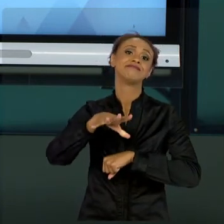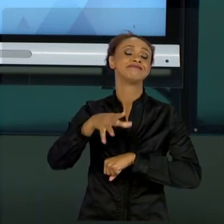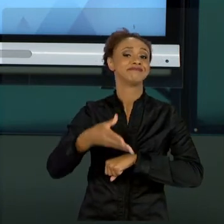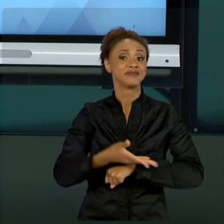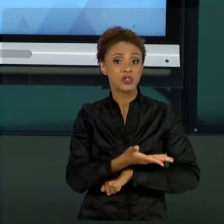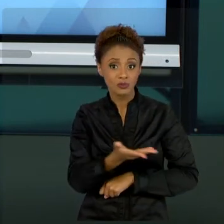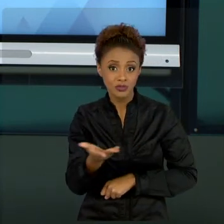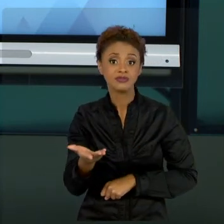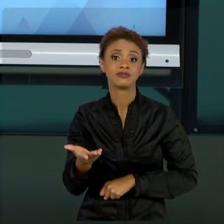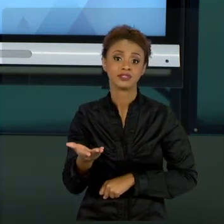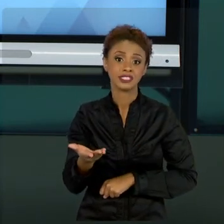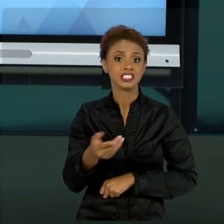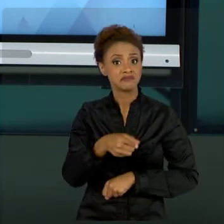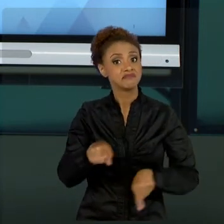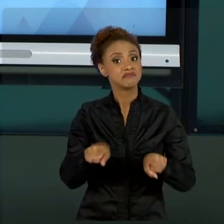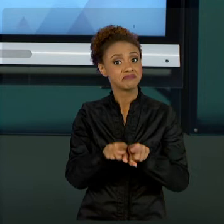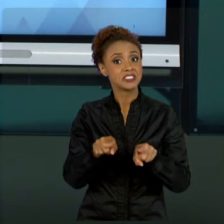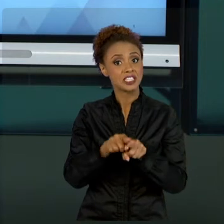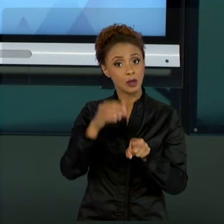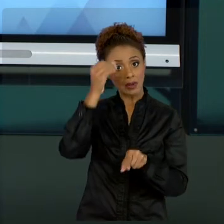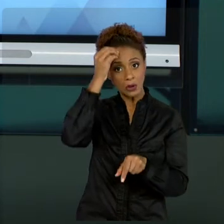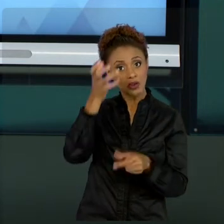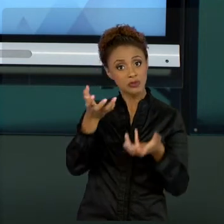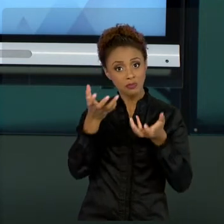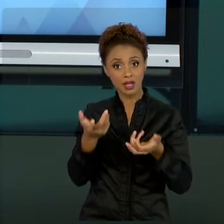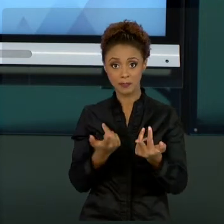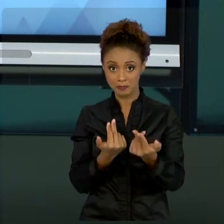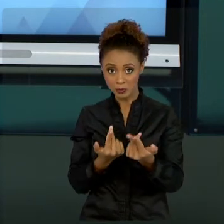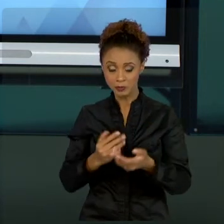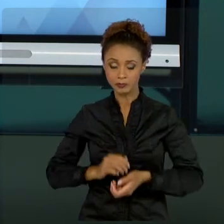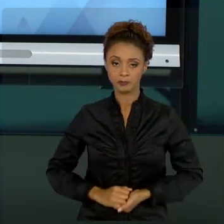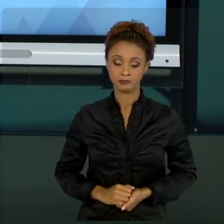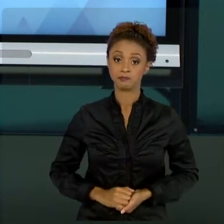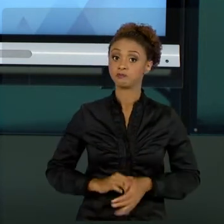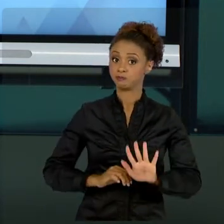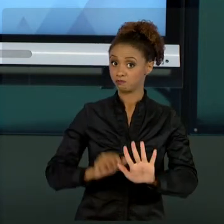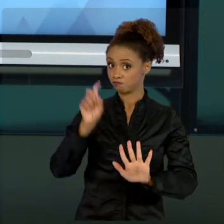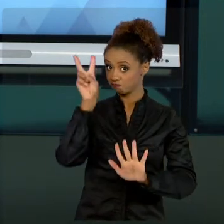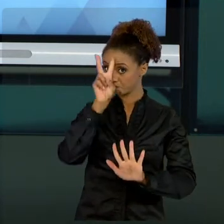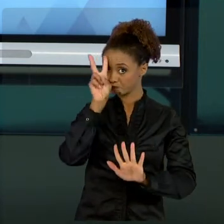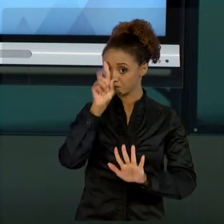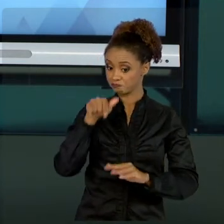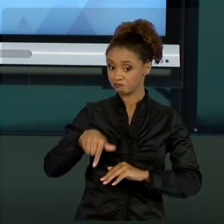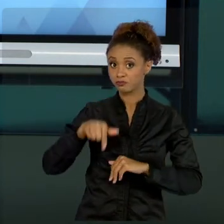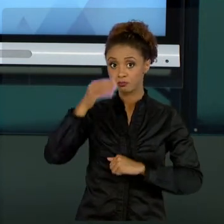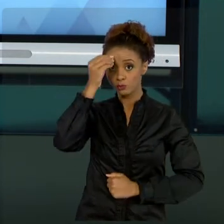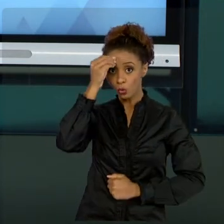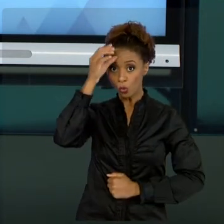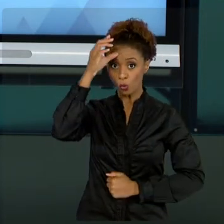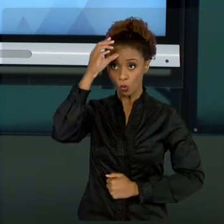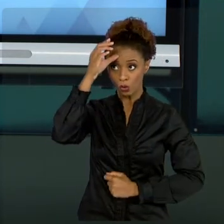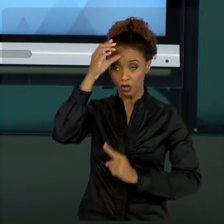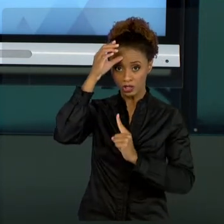ESTE CONHECIMENTO. LEMBRANDO TAMBÉM QUE ESSE CONHECIMENTO NÃO É UM CONHECIMENTO ESTANQUE, ELE